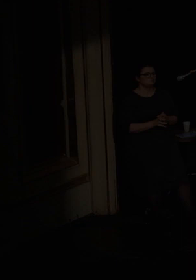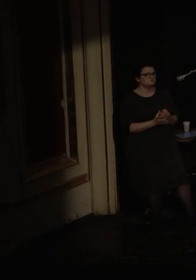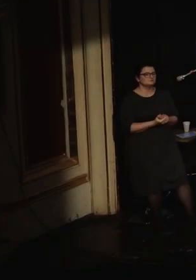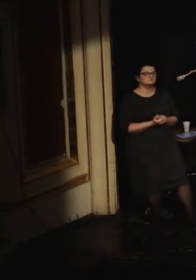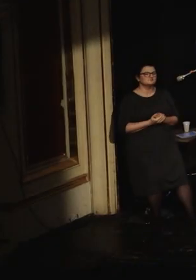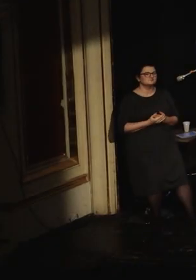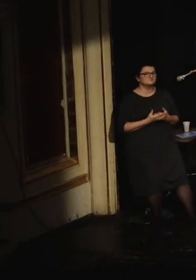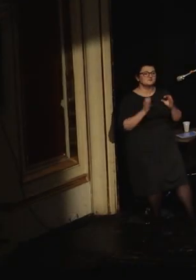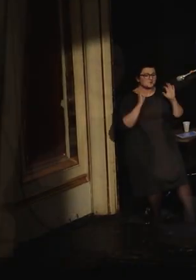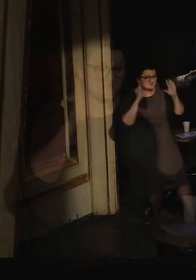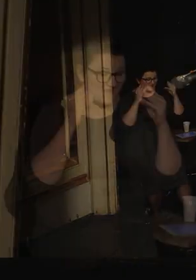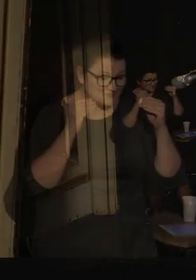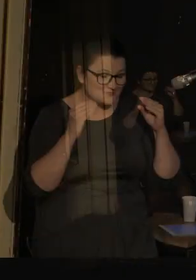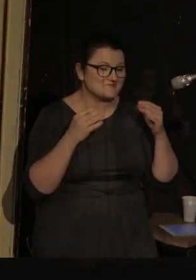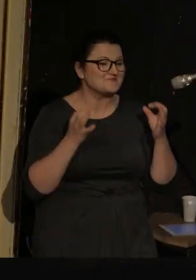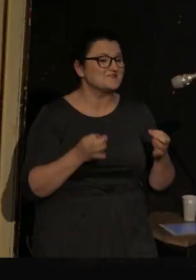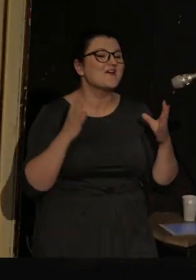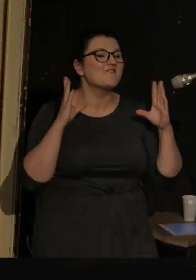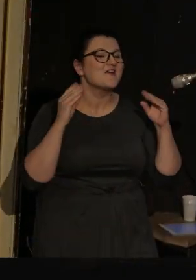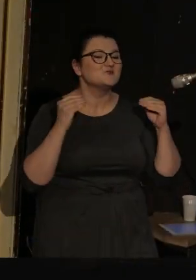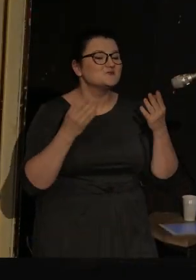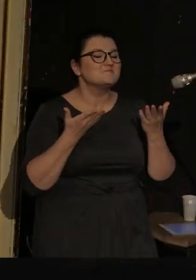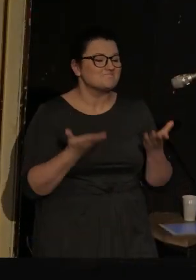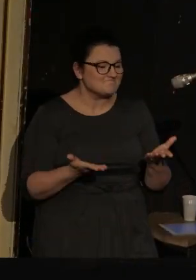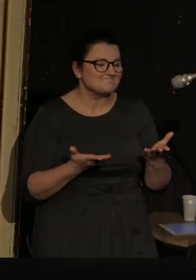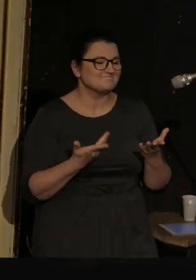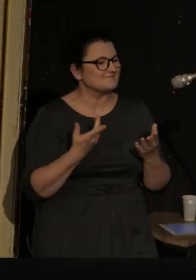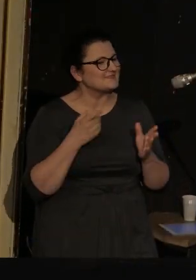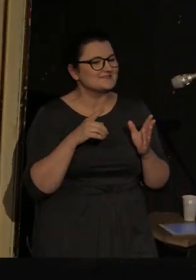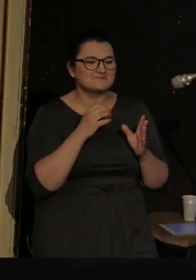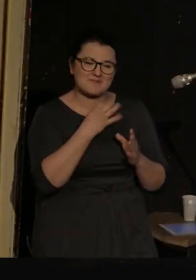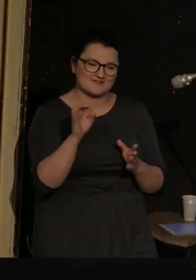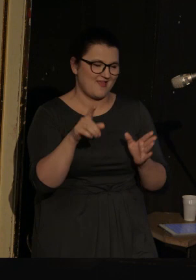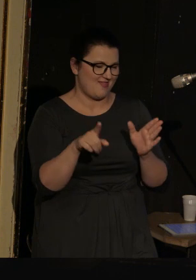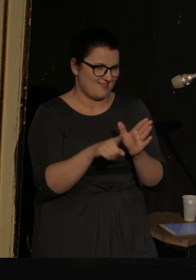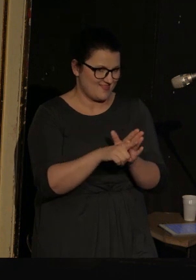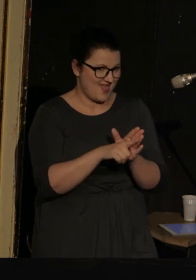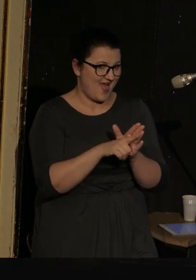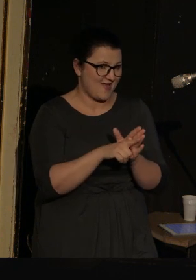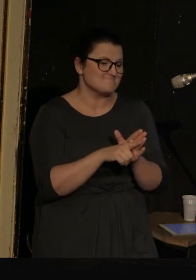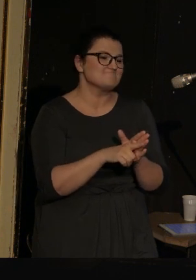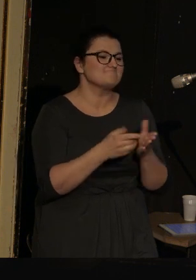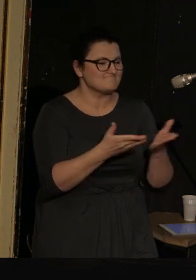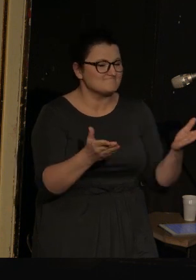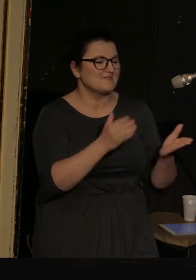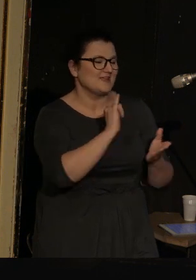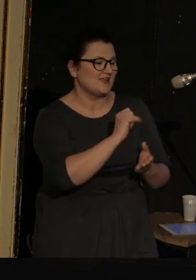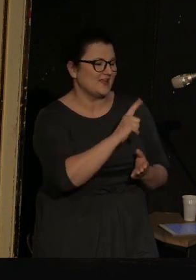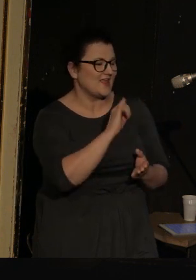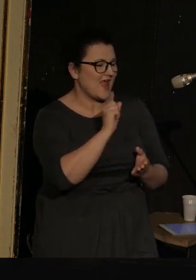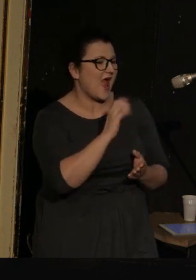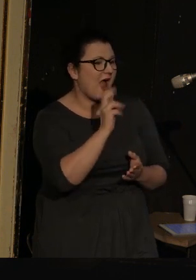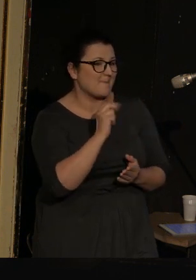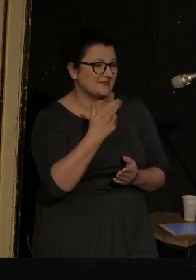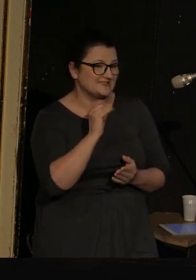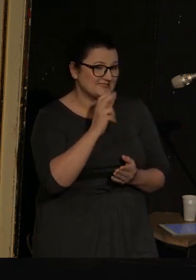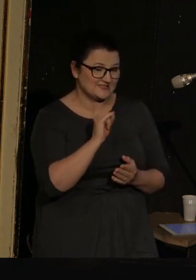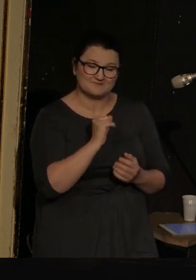Dobry wieczór, dzisiejszy wieczór jest dedykowany Ilyi Kamińskiemu, znakomitemu poecie